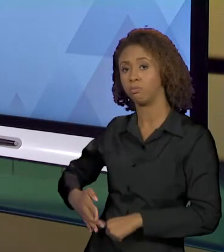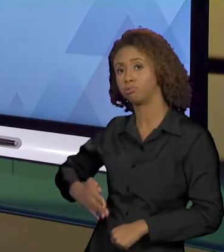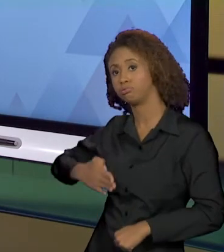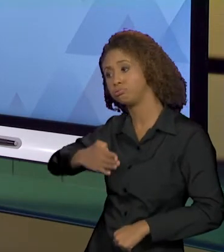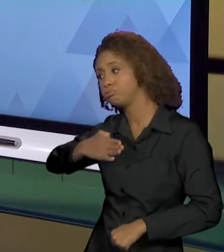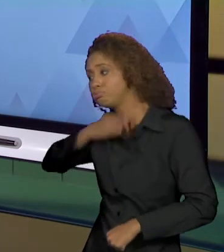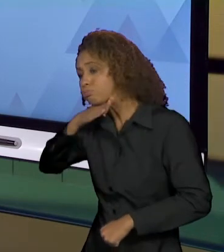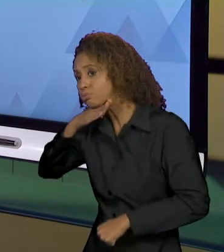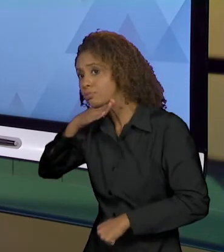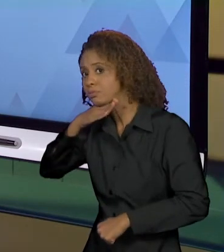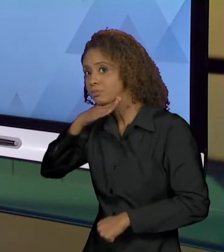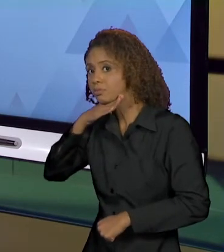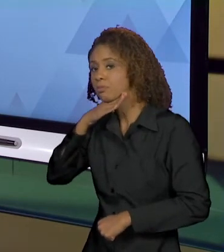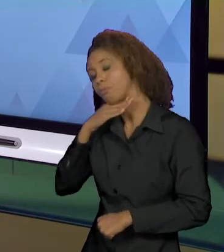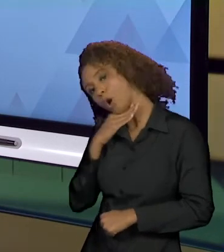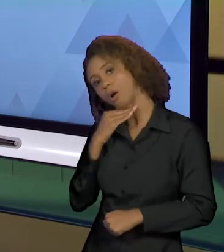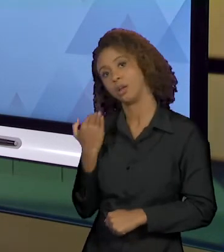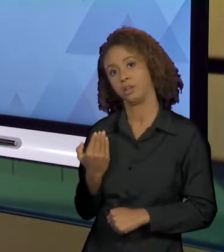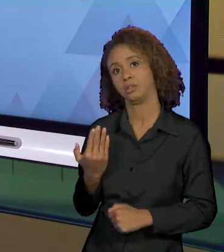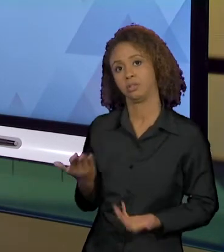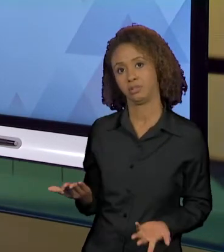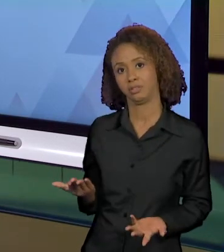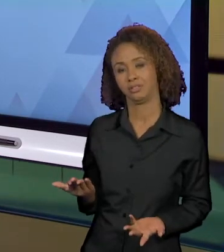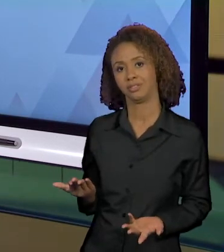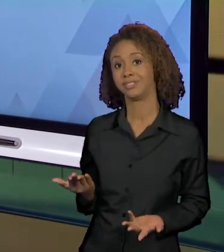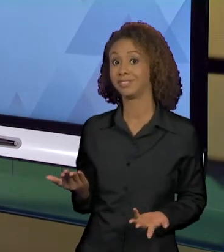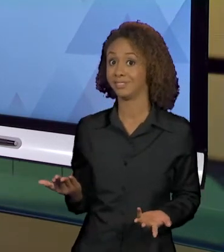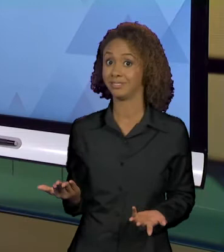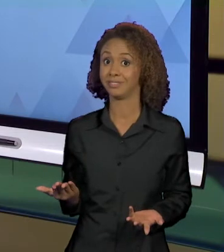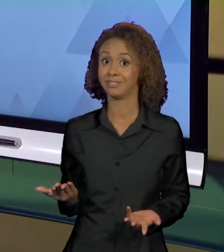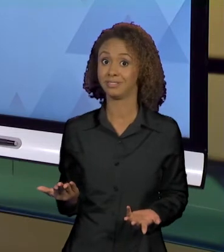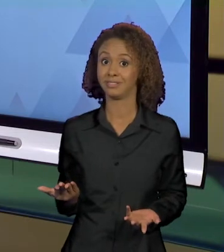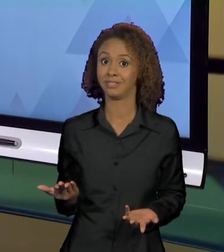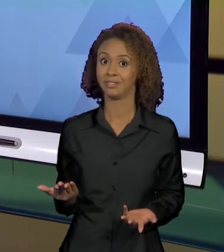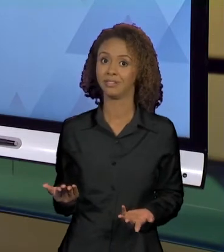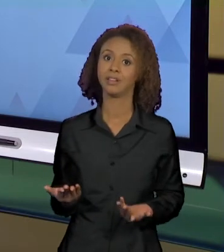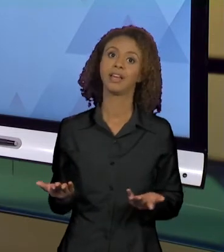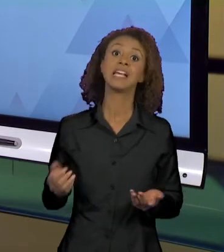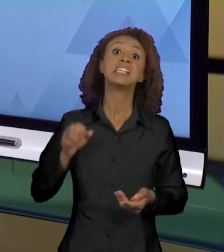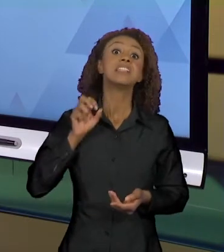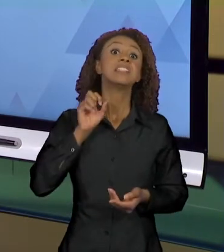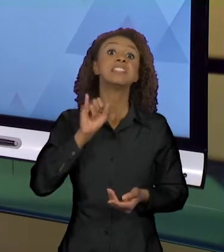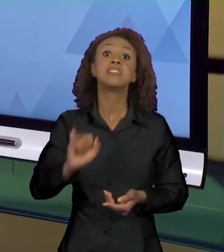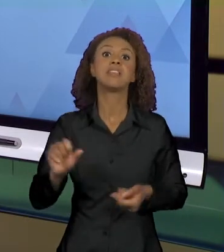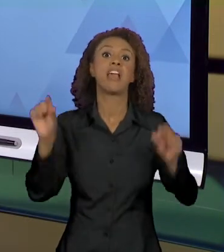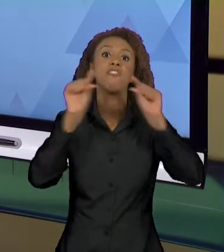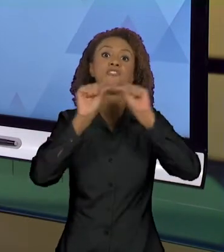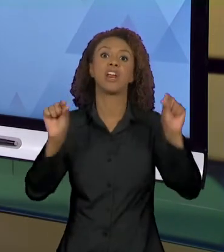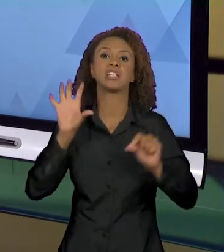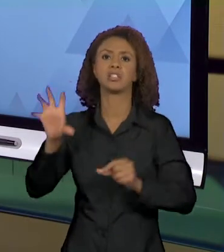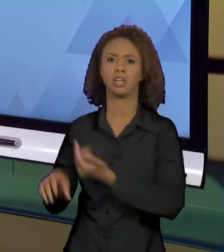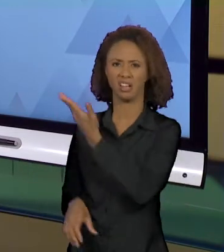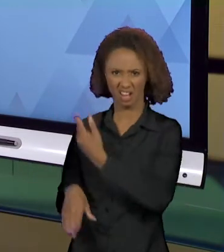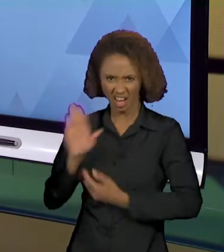CLARO QUE, AO FAZER ISSO, A NOTÍCIA VENDE, TODO MUNDO QUER LER. COMO É QUE UMA CRIANÇA DE 2 ANOS